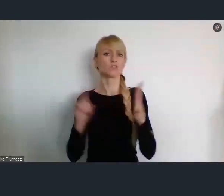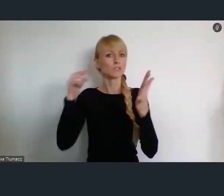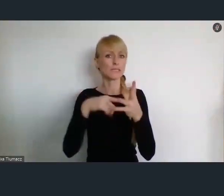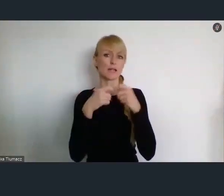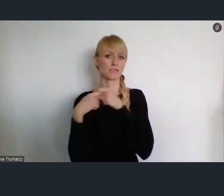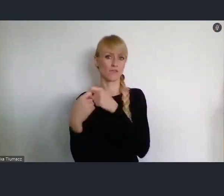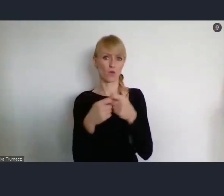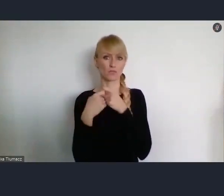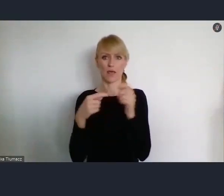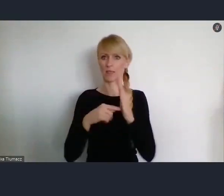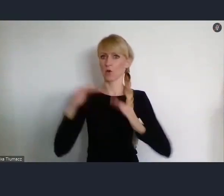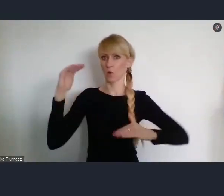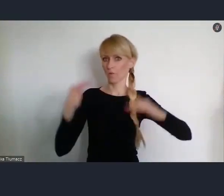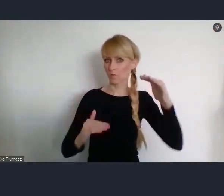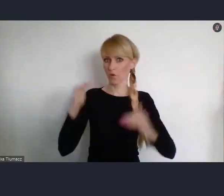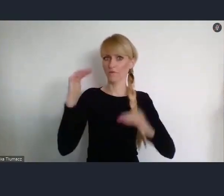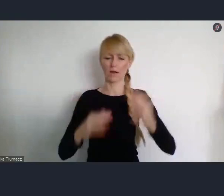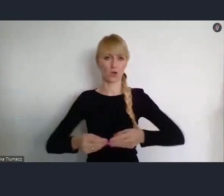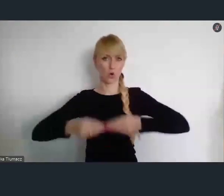właśnie ze zrównoważonym rozwojem.